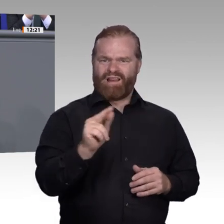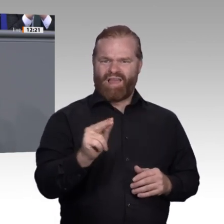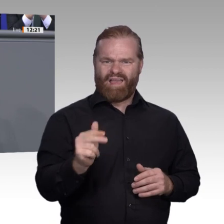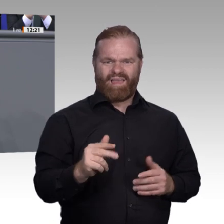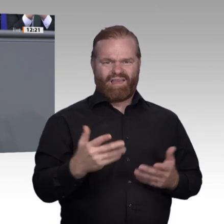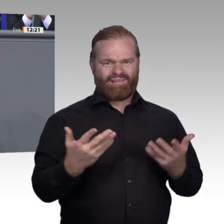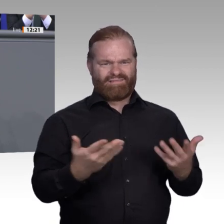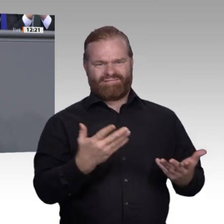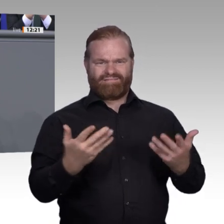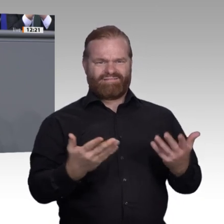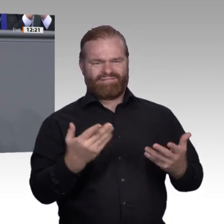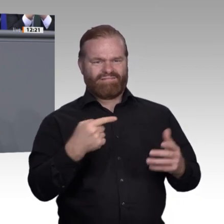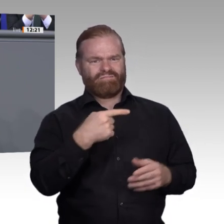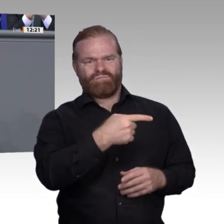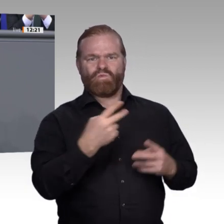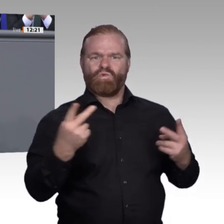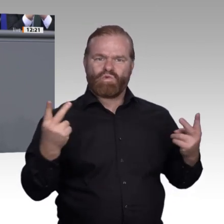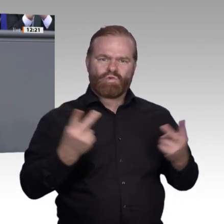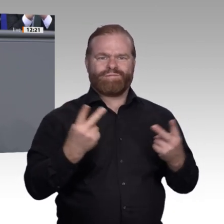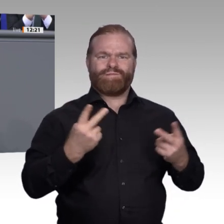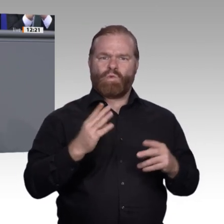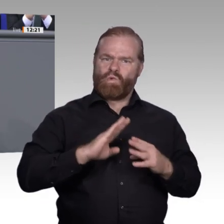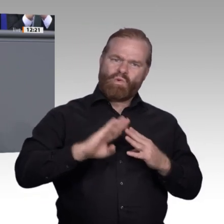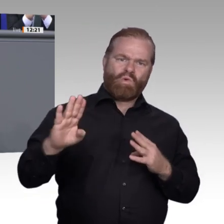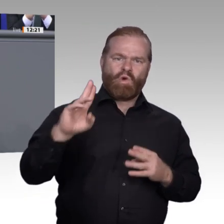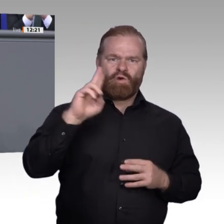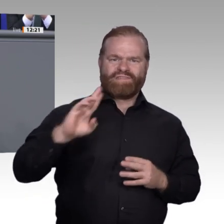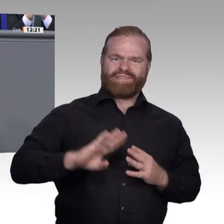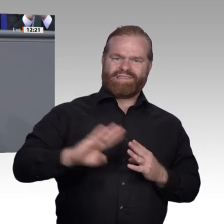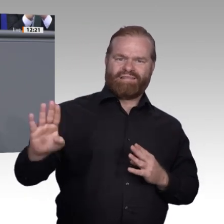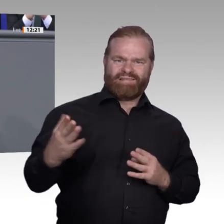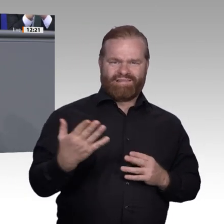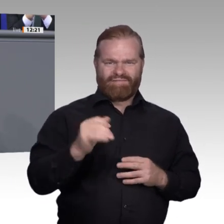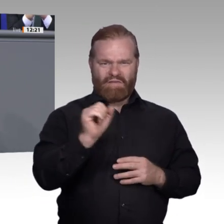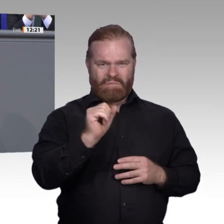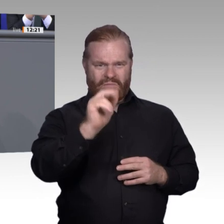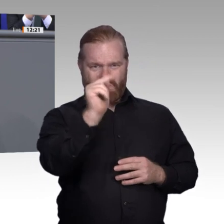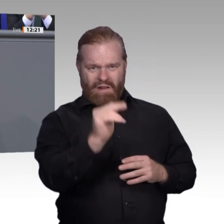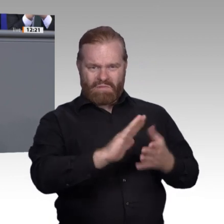nur Quatsch. – Diese Einstellung zeigt aber das Grundproblem, vor dem wir als Gesellschaft